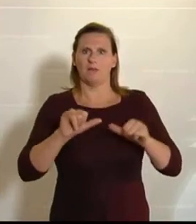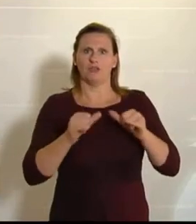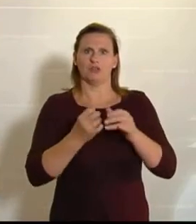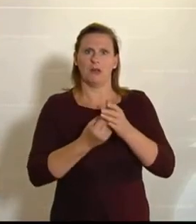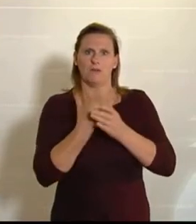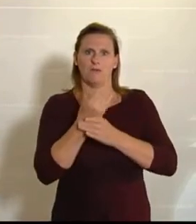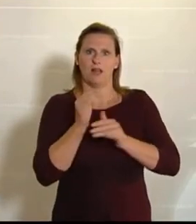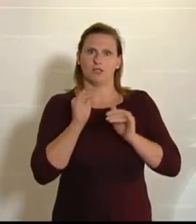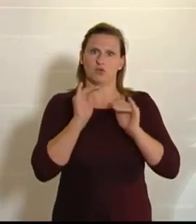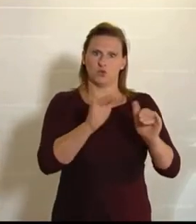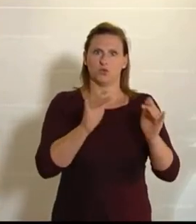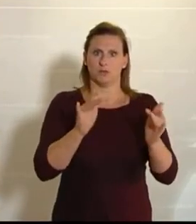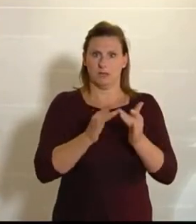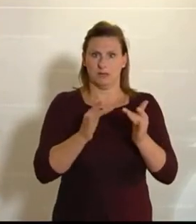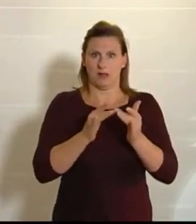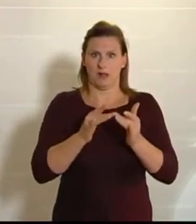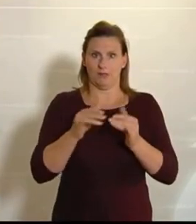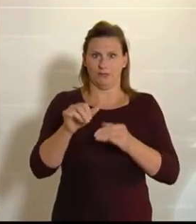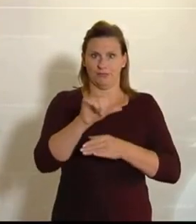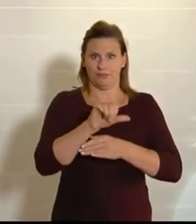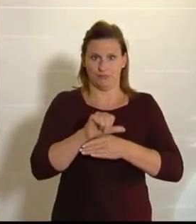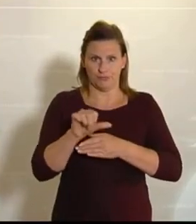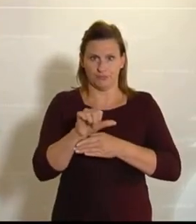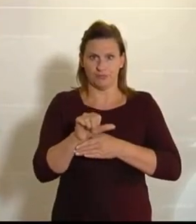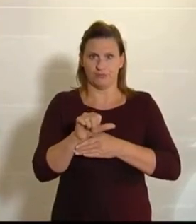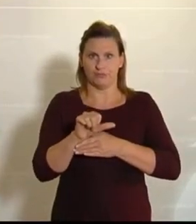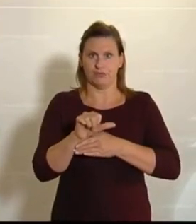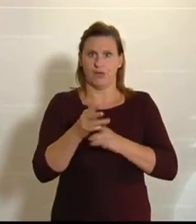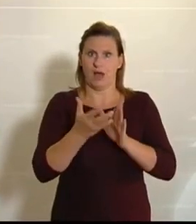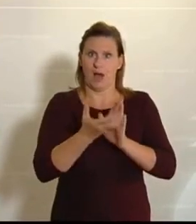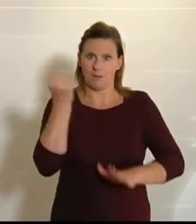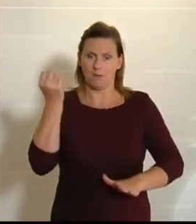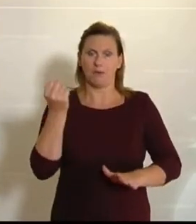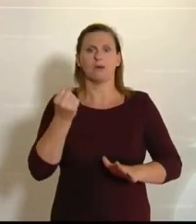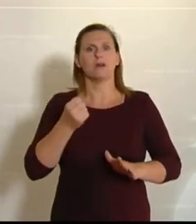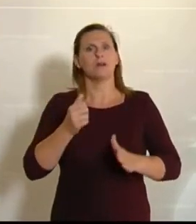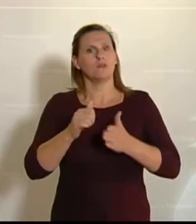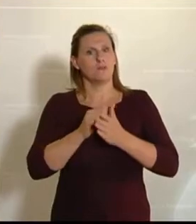Auch diesen Antrag werden wir heute gemeinsam beschließen, und das freut mich wirklich sehr.